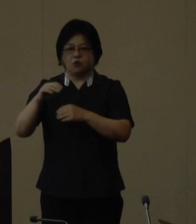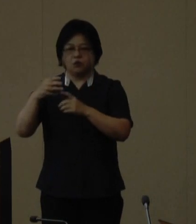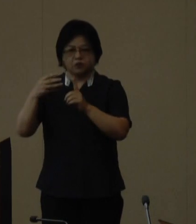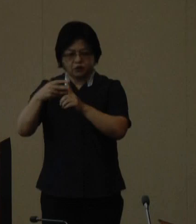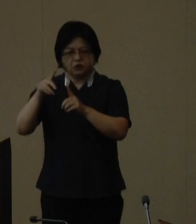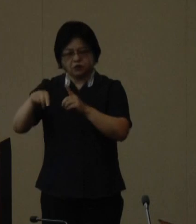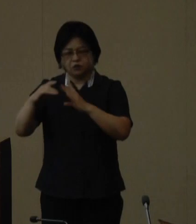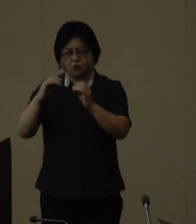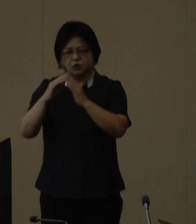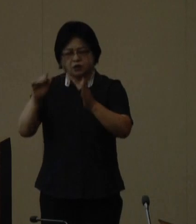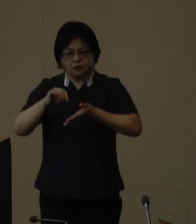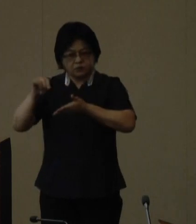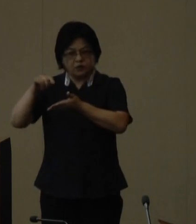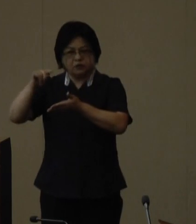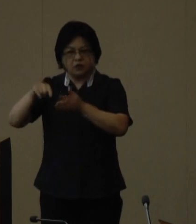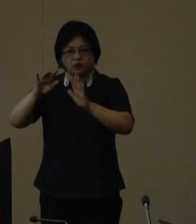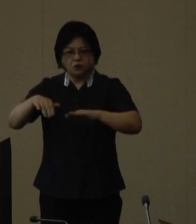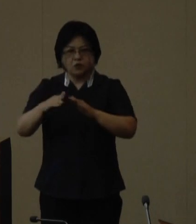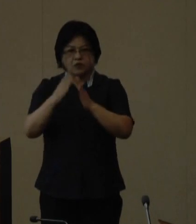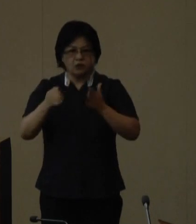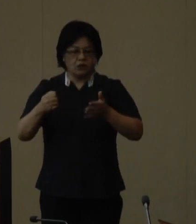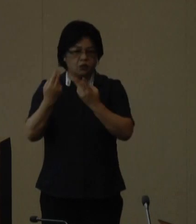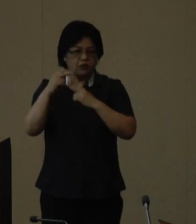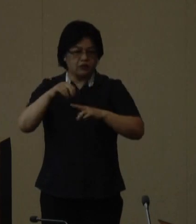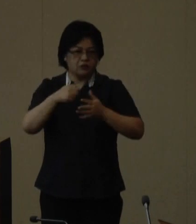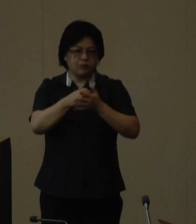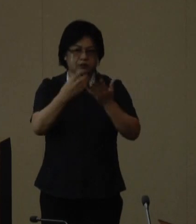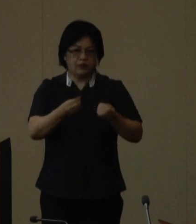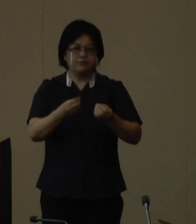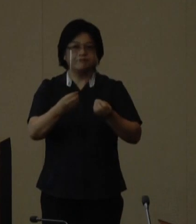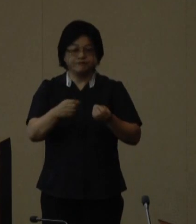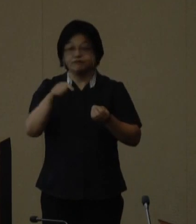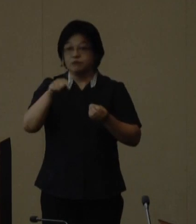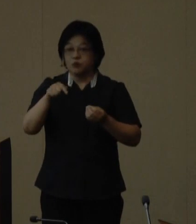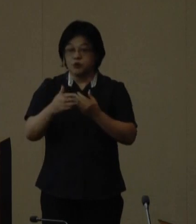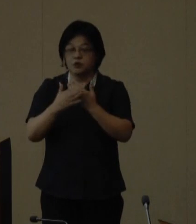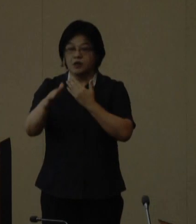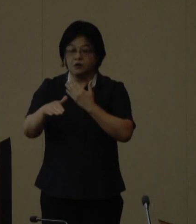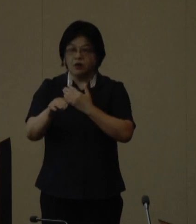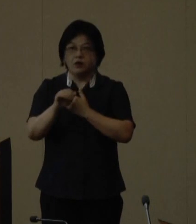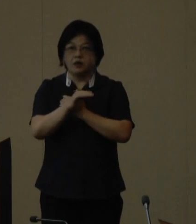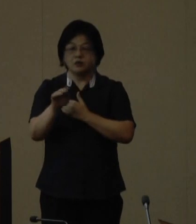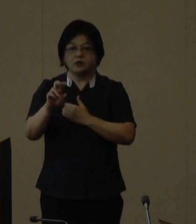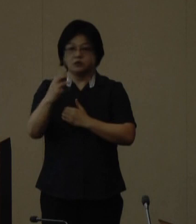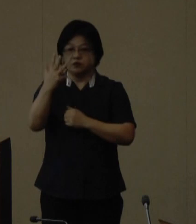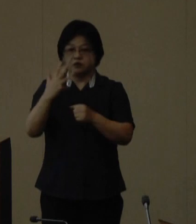本日その開催が決定いたしました。 この大会は平成28年に制定された